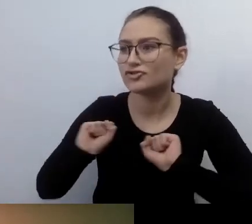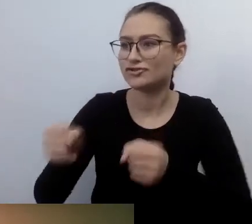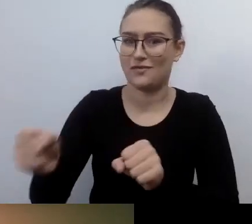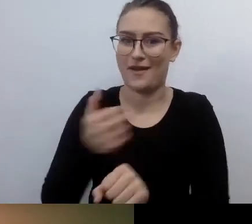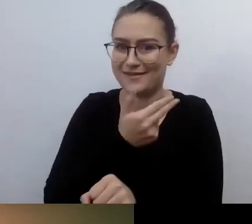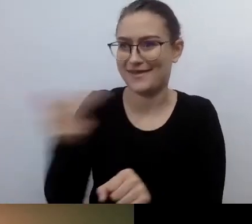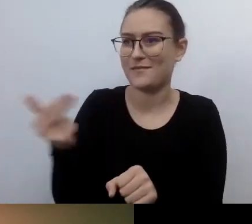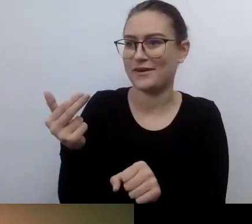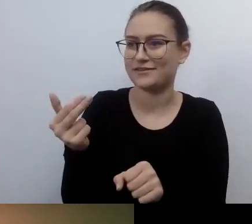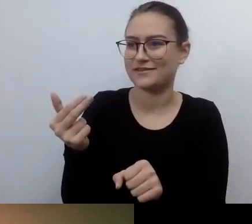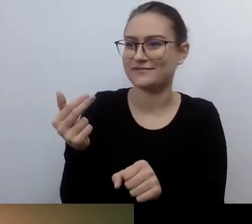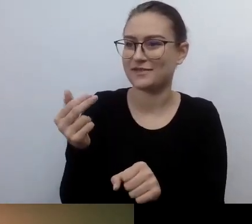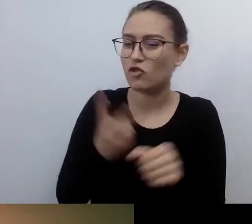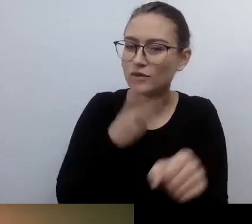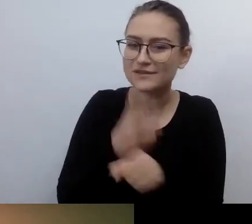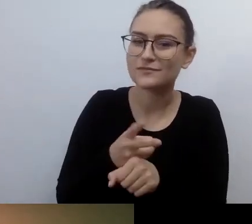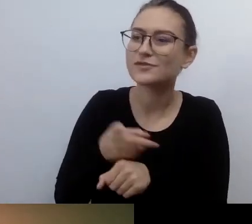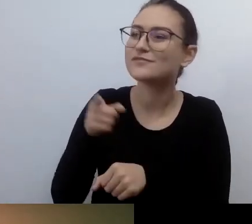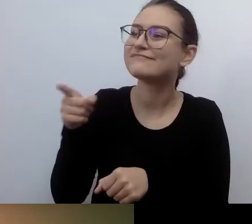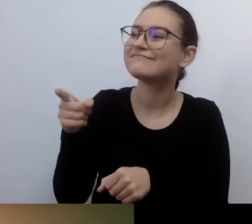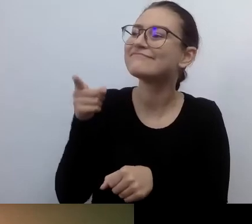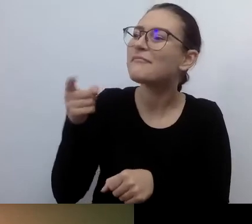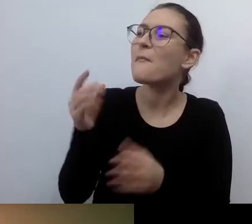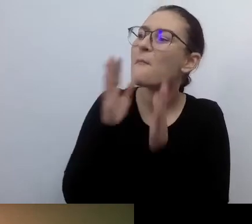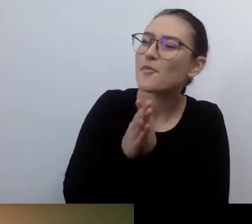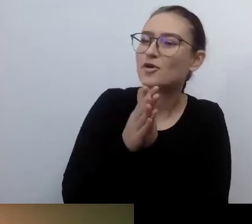U zarania dostępnościowych dziejów, z twojej perspektywy.